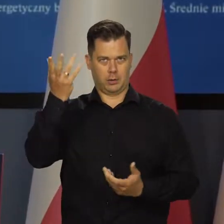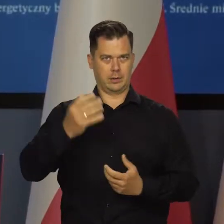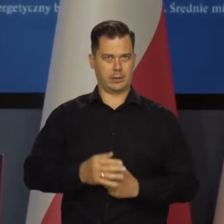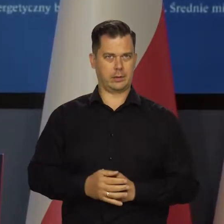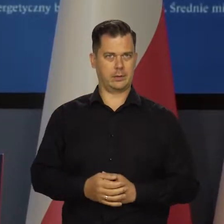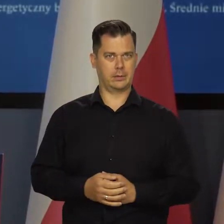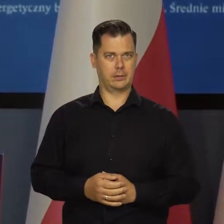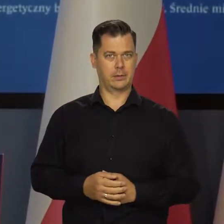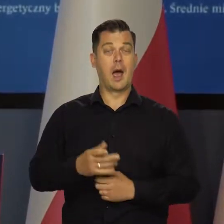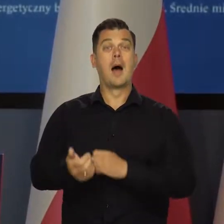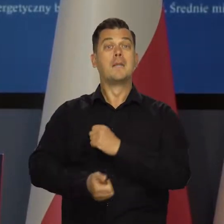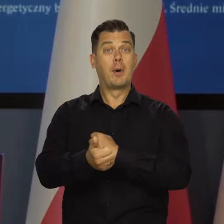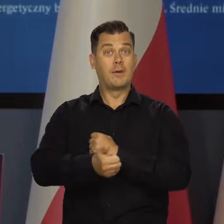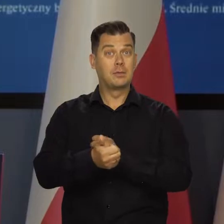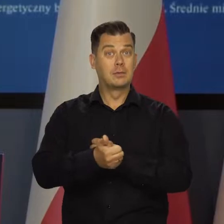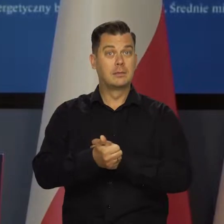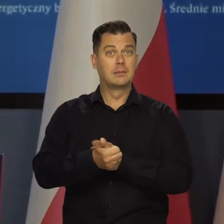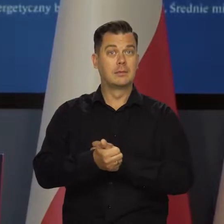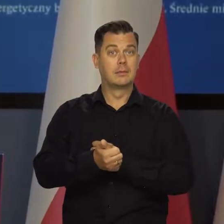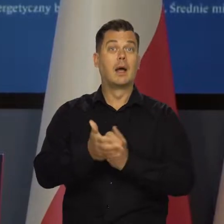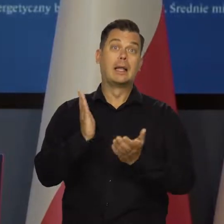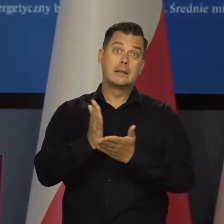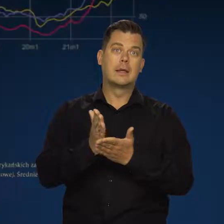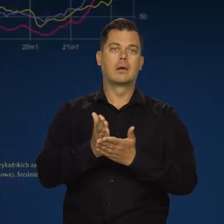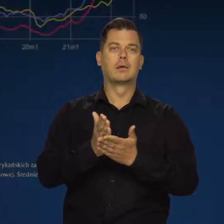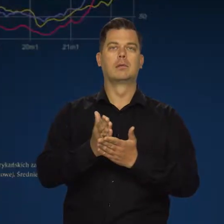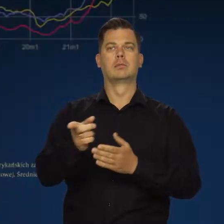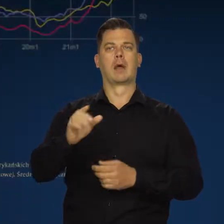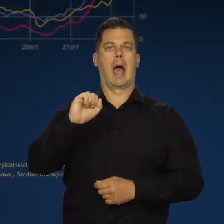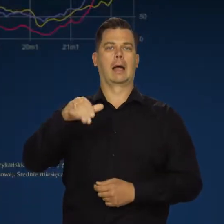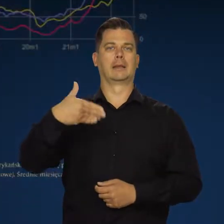A przyczyny inflacji widzą na przykład wyłącznie w Adamie Glapińskim.